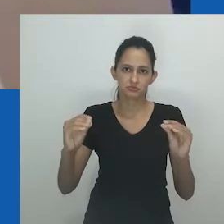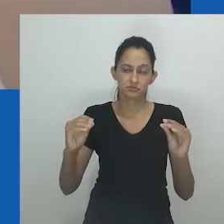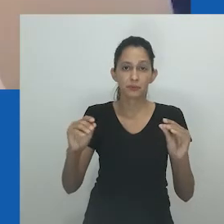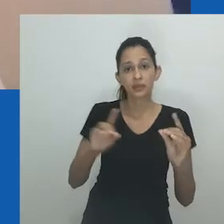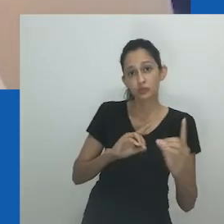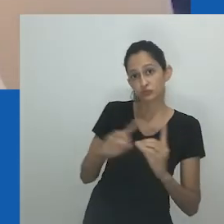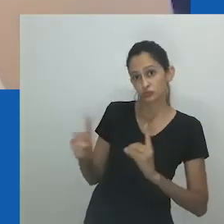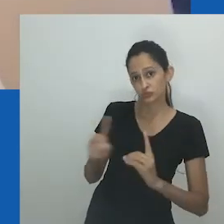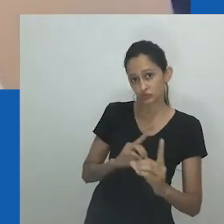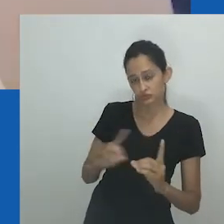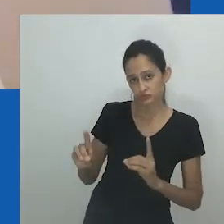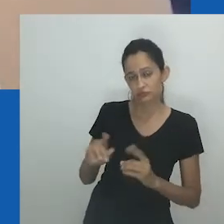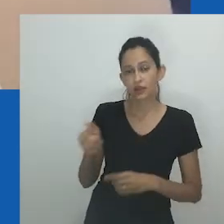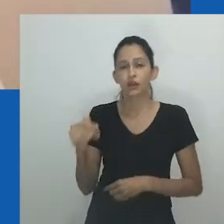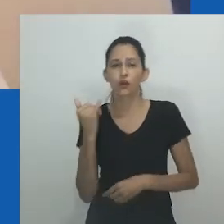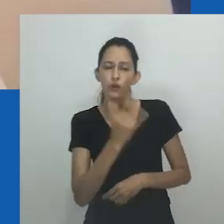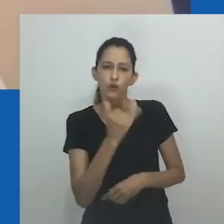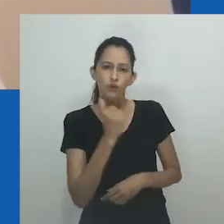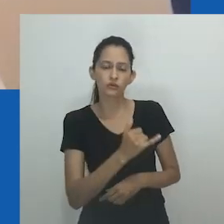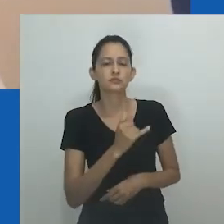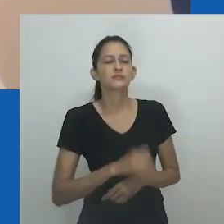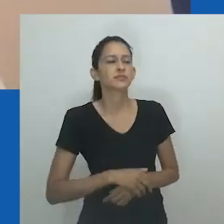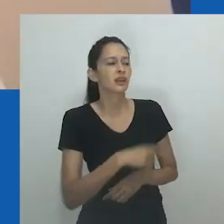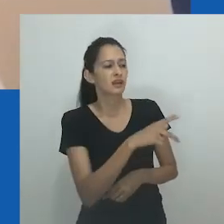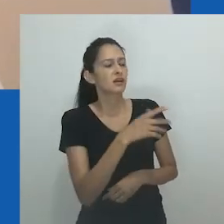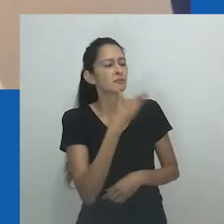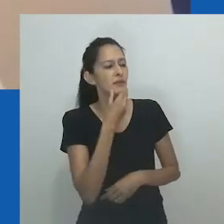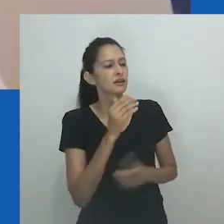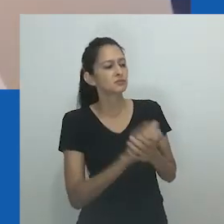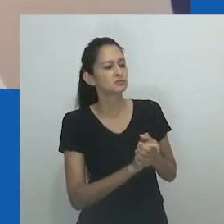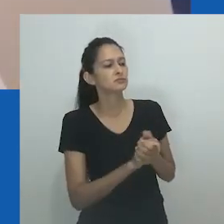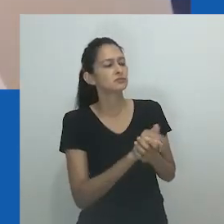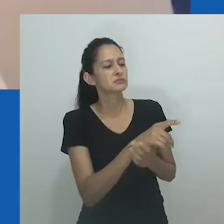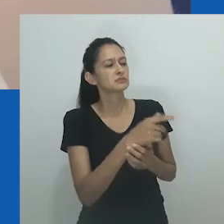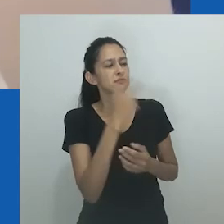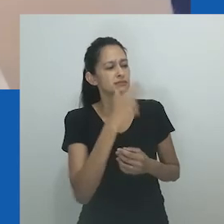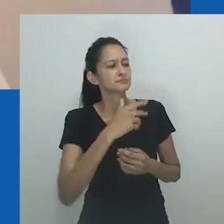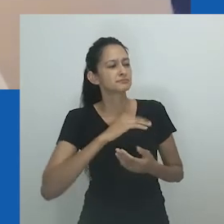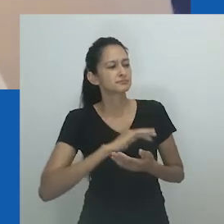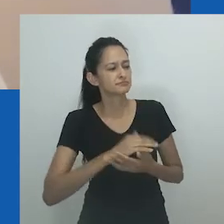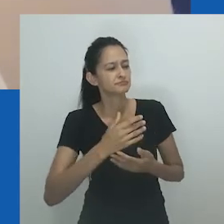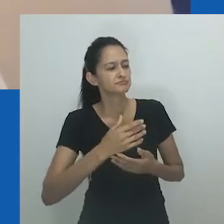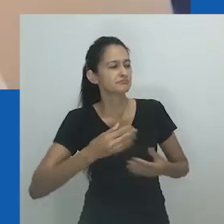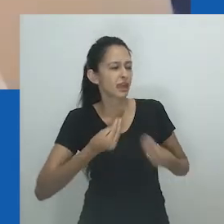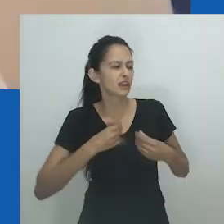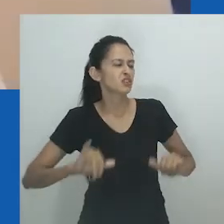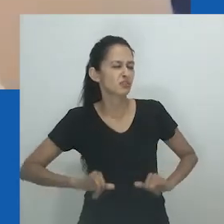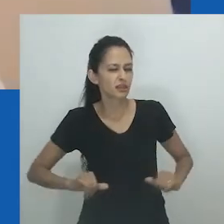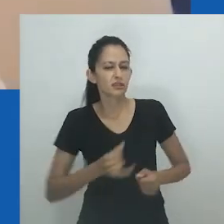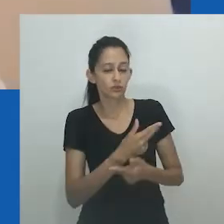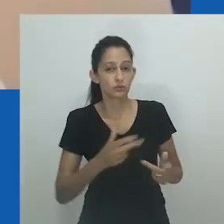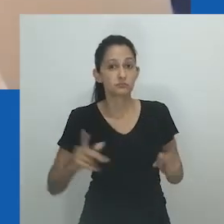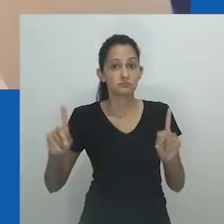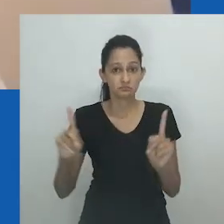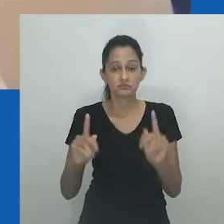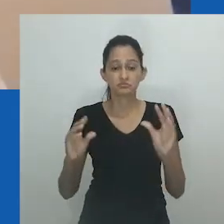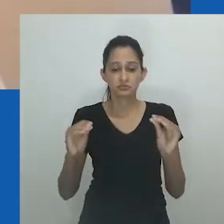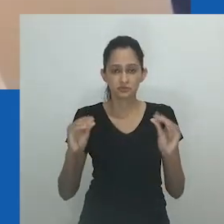No romance, ficamos sabendo do abuso e dos maus tratos de Mpumlo contra sua esposa, Nowam, e também de seu relacionamento com outra mulher, Sarah Mlibo.